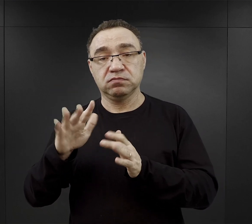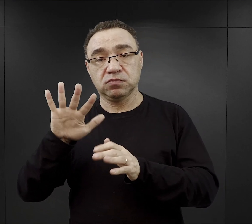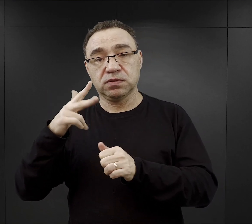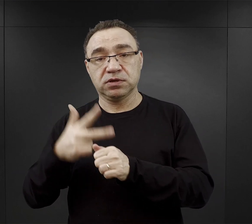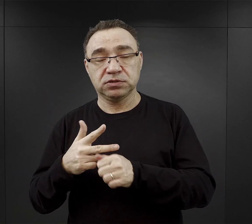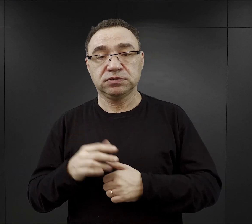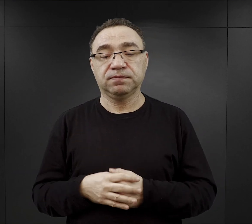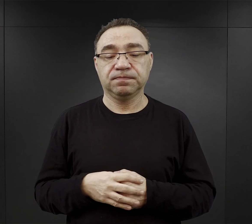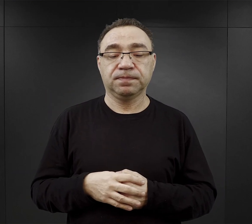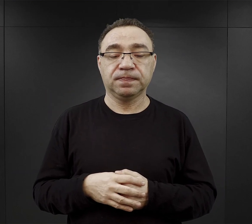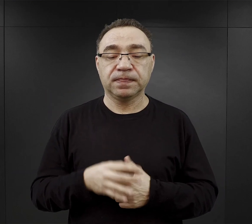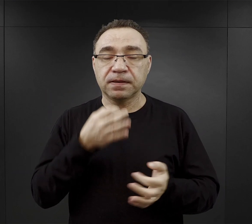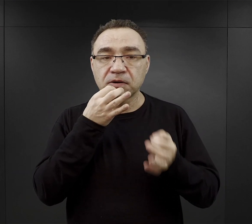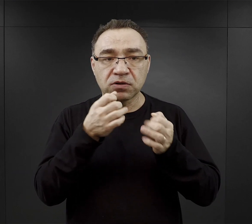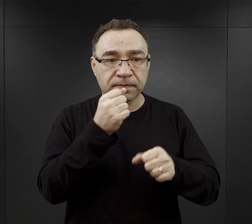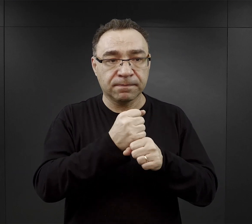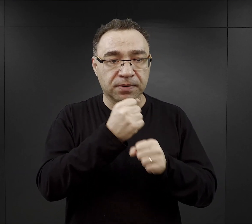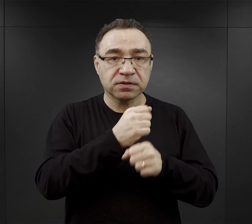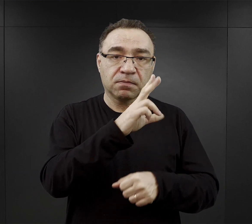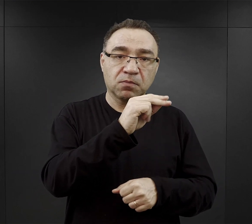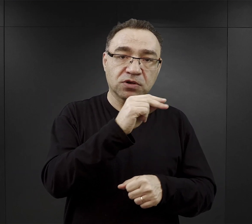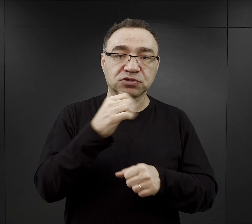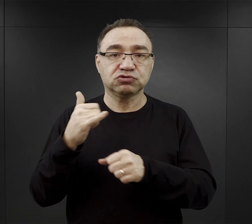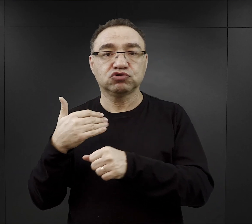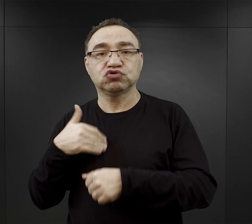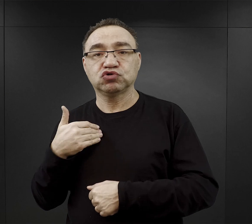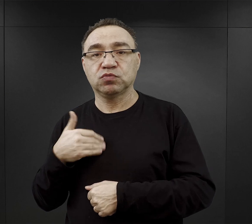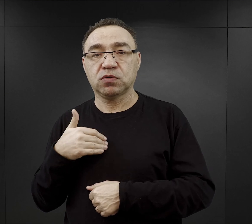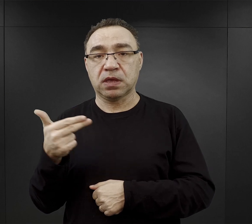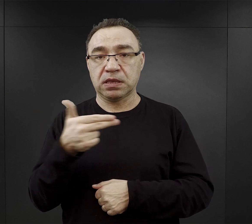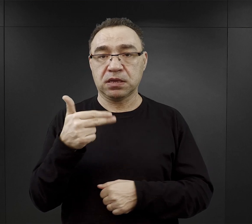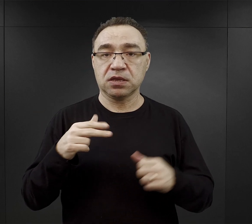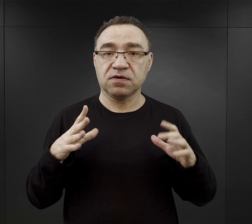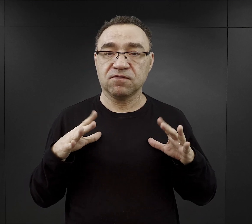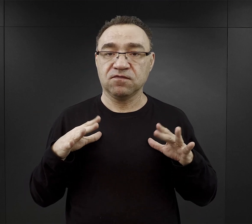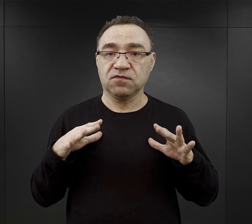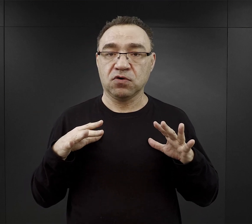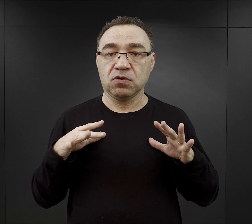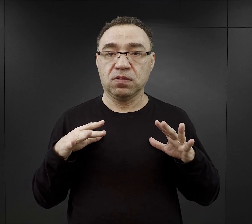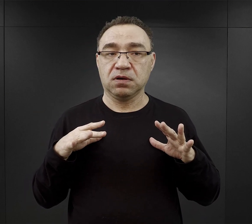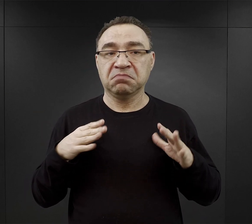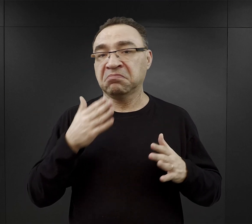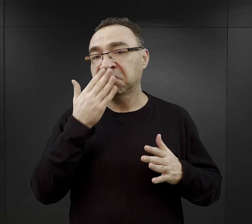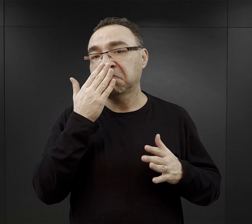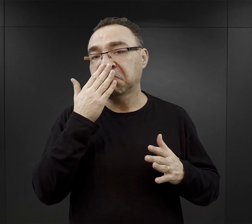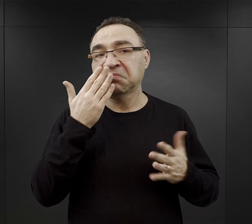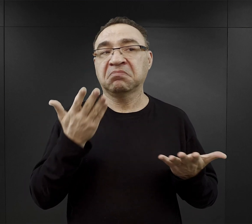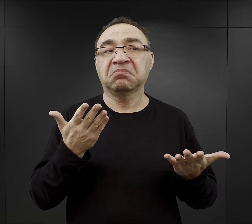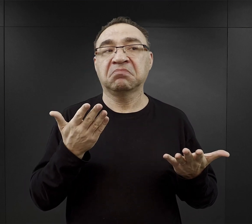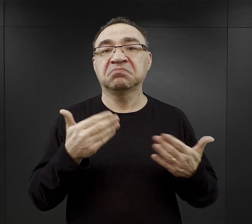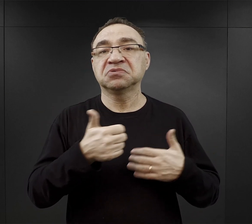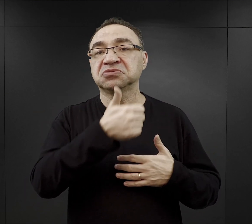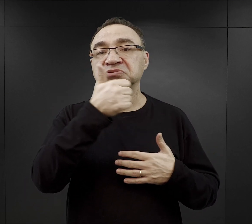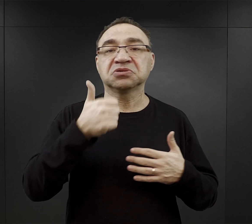Więźniowie musieli pracować od poniedziałku do soboty. Niedziele były wolne. Jak wyglądała organizacja dnia w niedzielę?